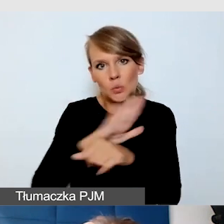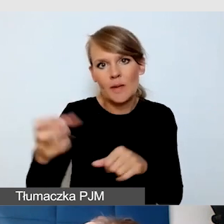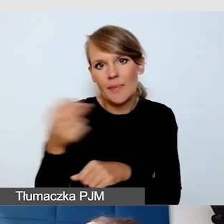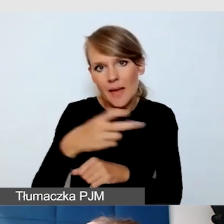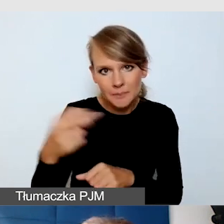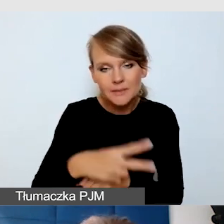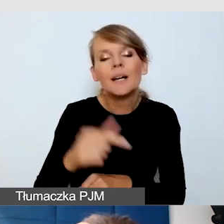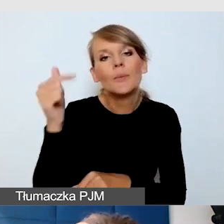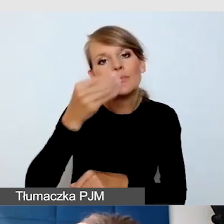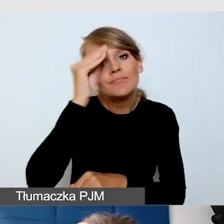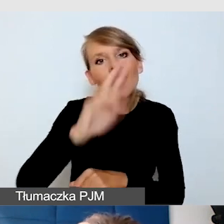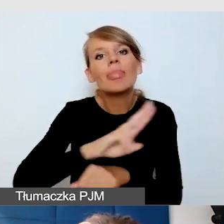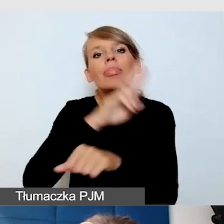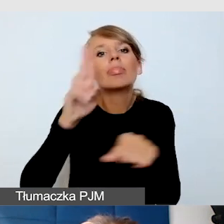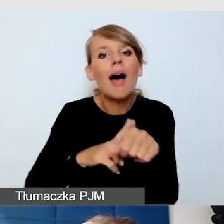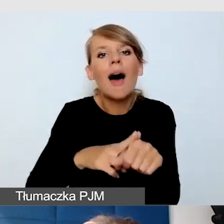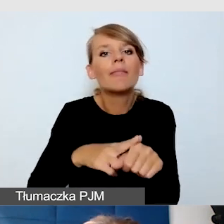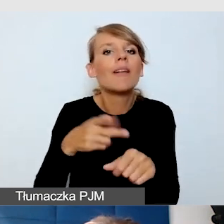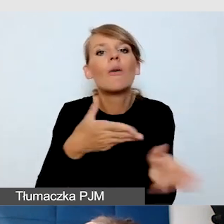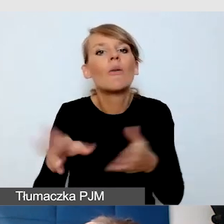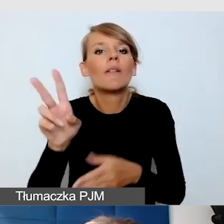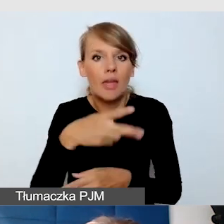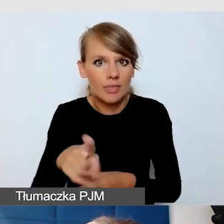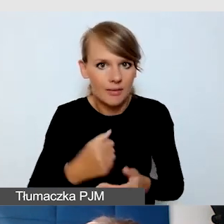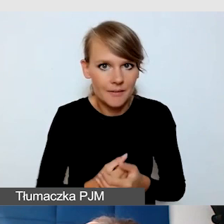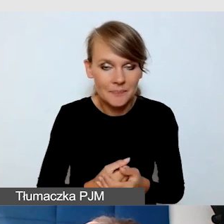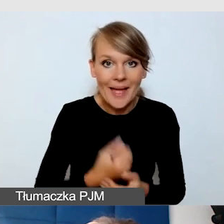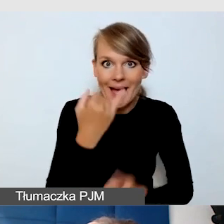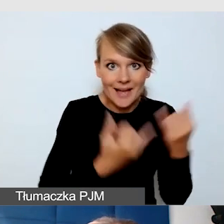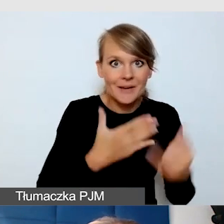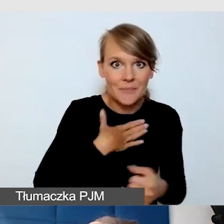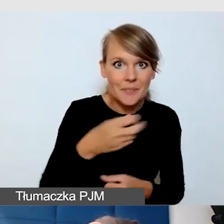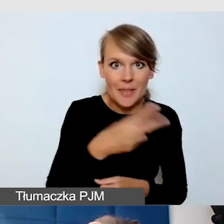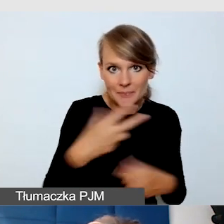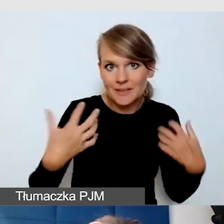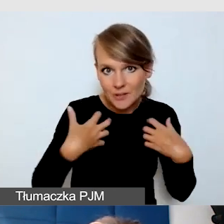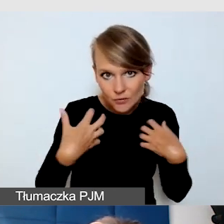Jeżeli mamy napisy na żywo, również o tym informujmy.